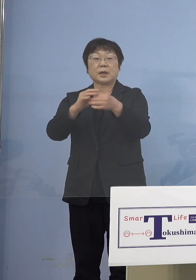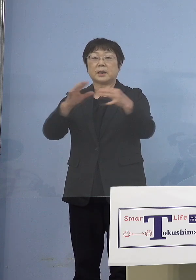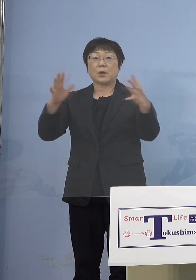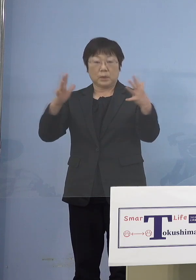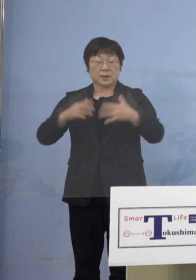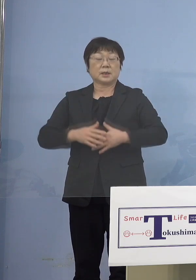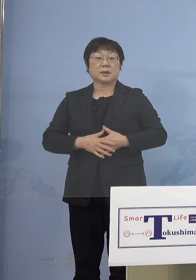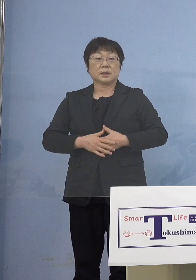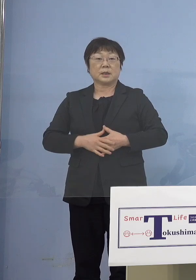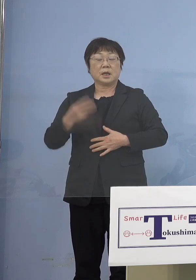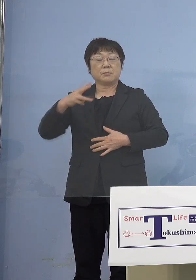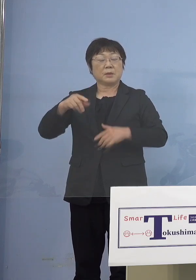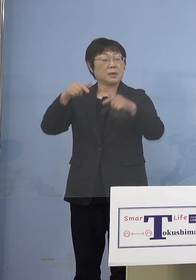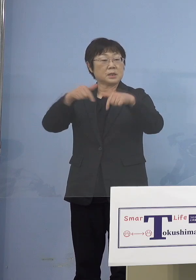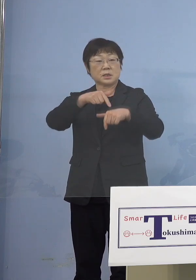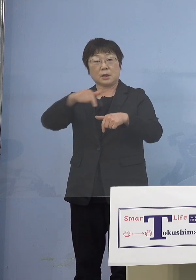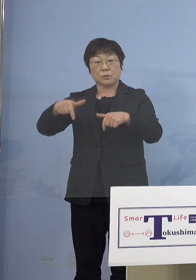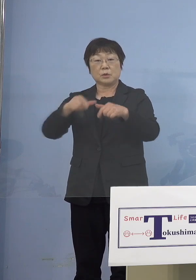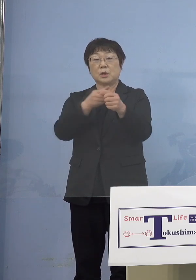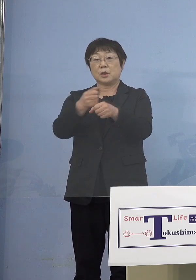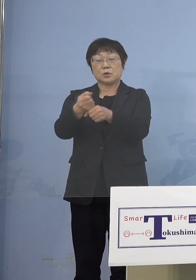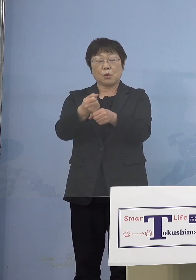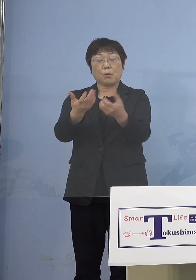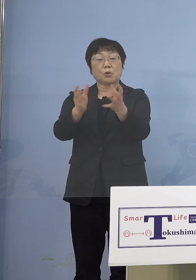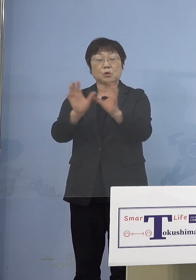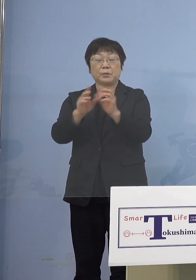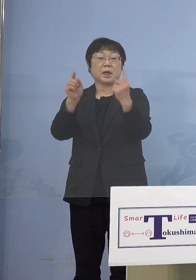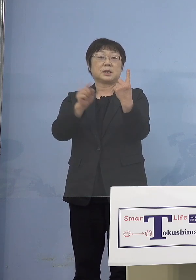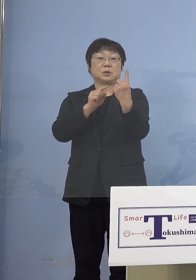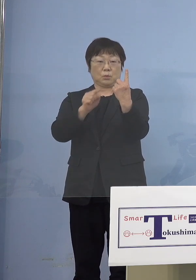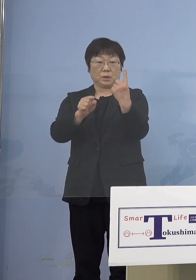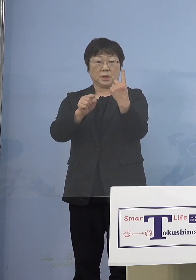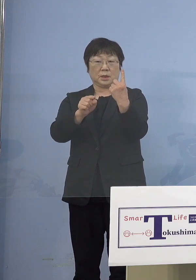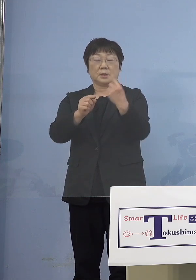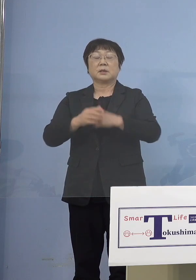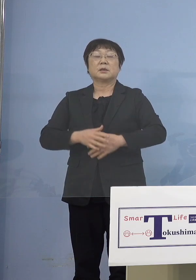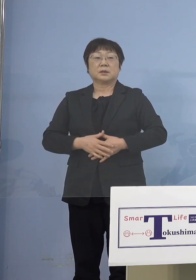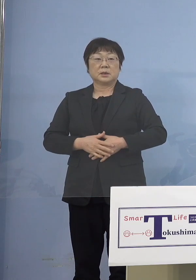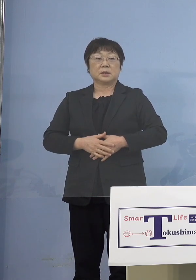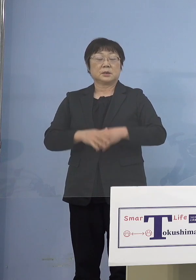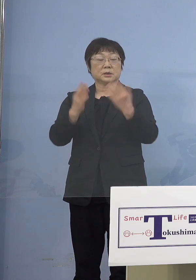美馬西部消防組合1名 ということで10名